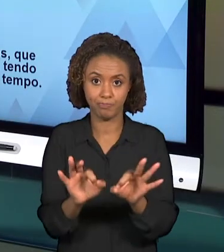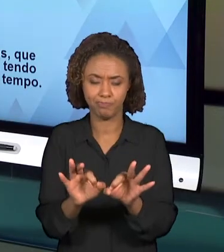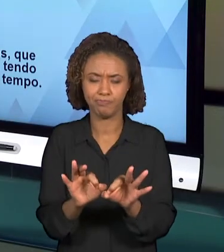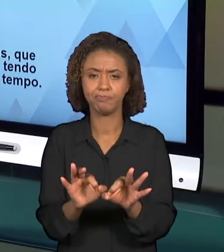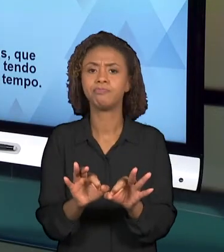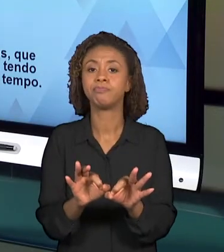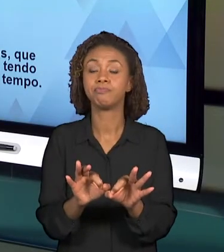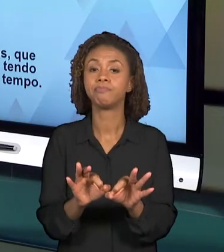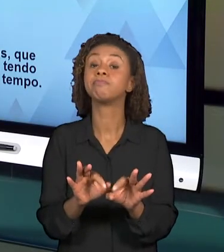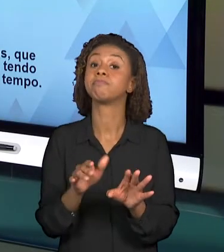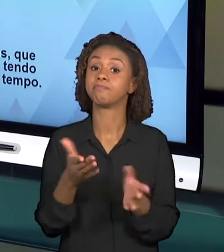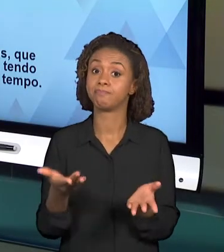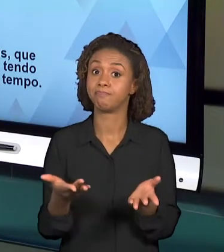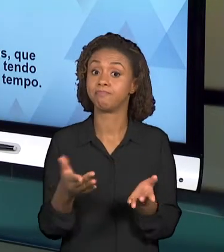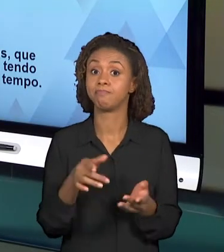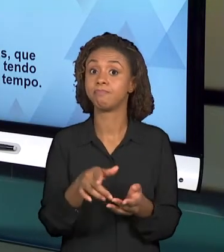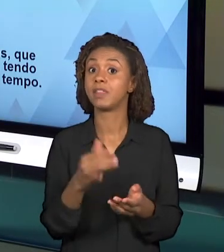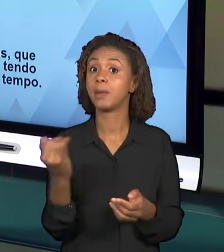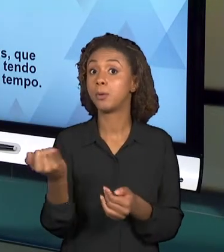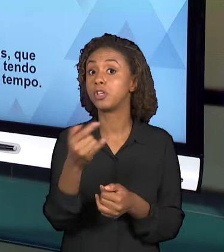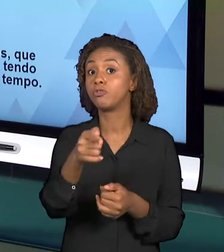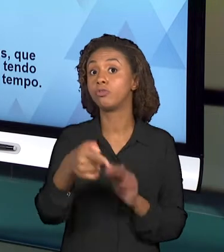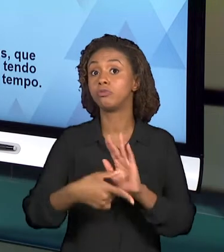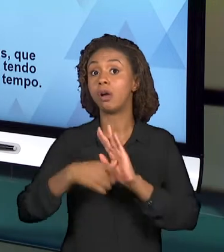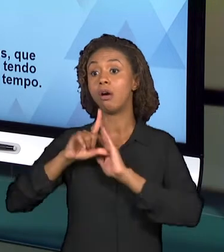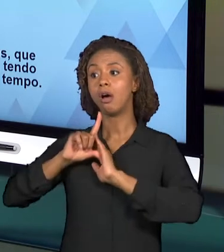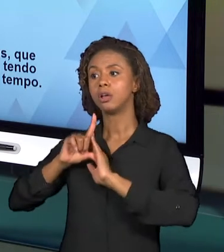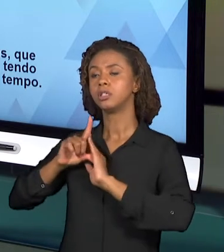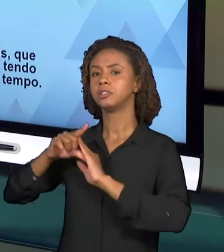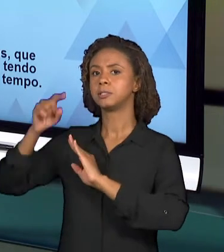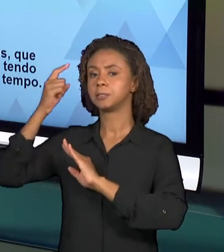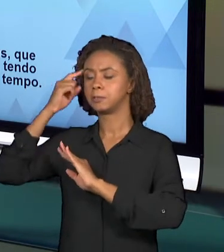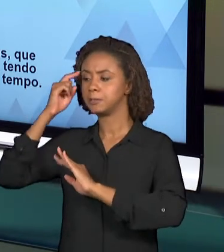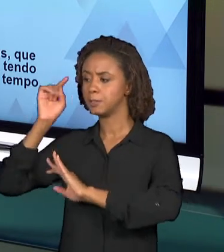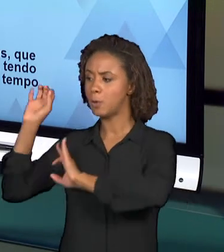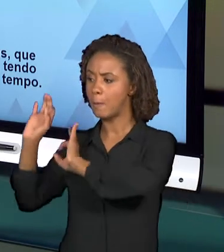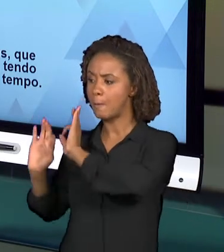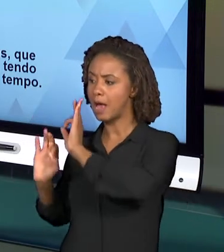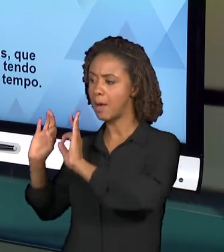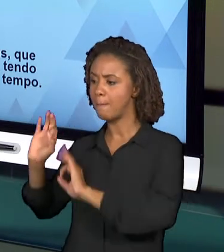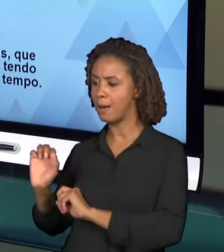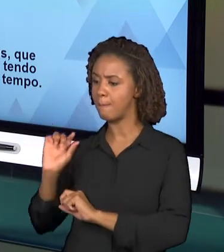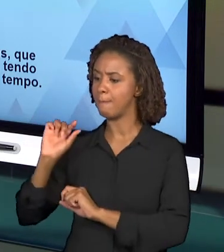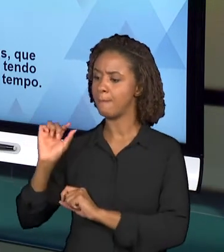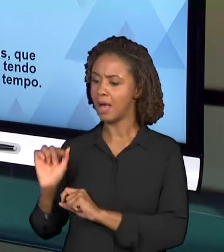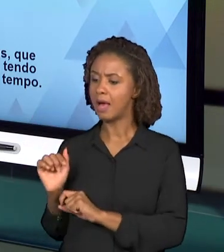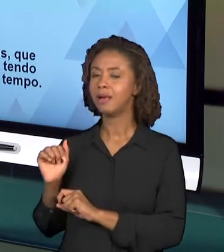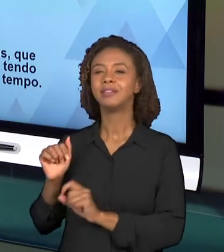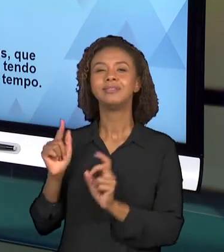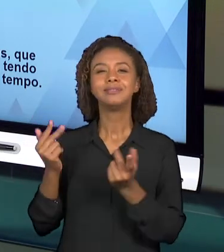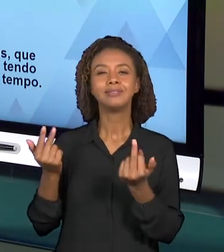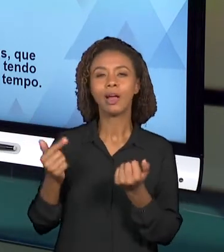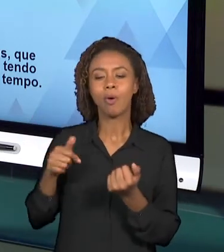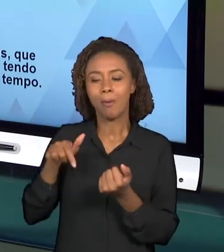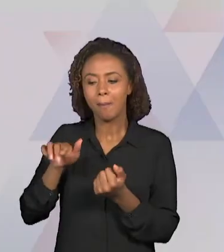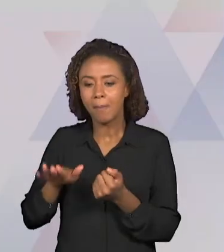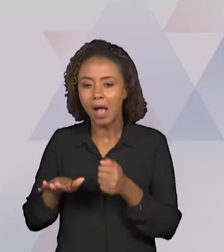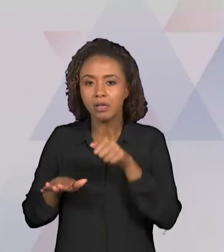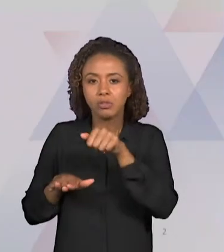PLANEJAR PASSO A PASSO A AULA QUE SERÁ MINISTRADA. E ESSE PLANEJAMENTO ENVOLVE ALGUMAS